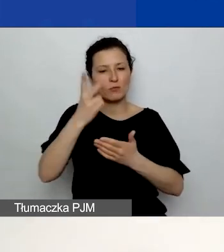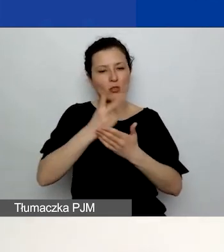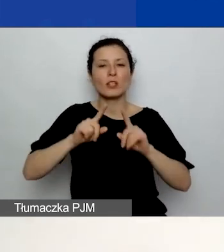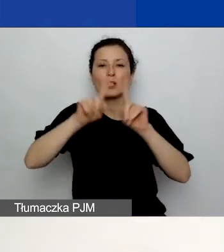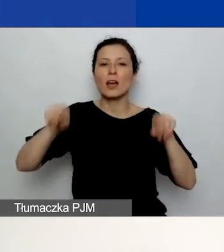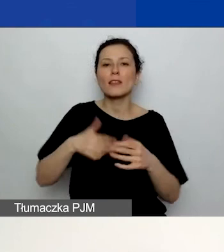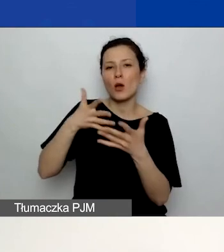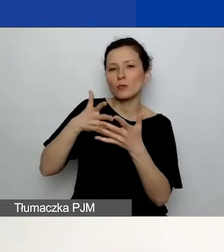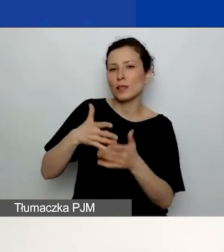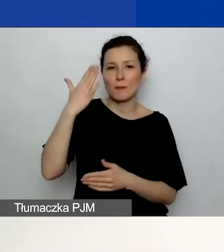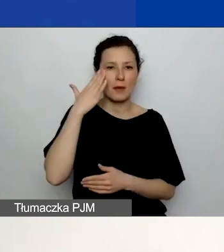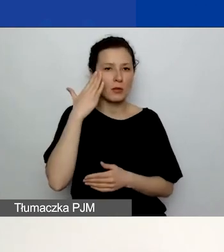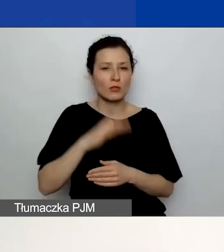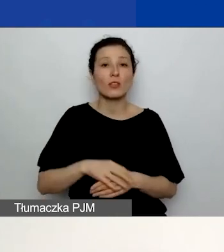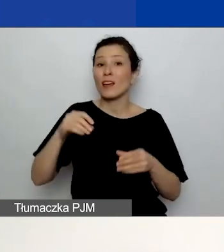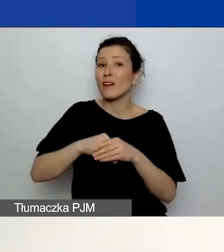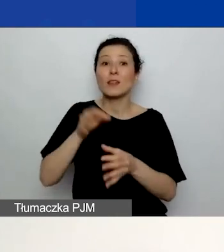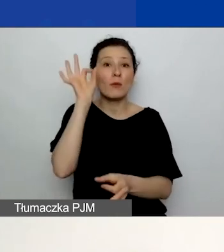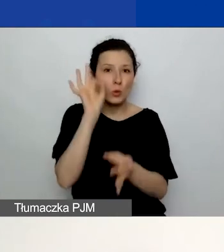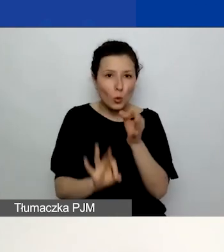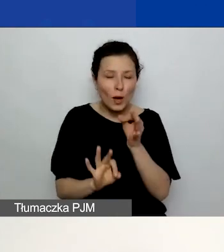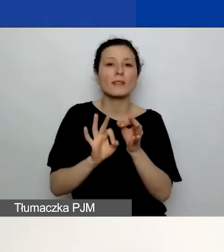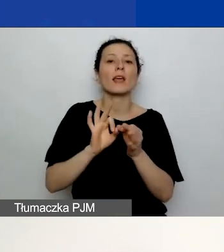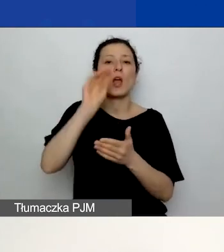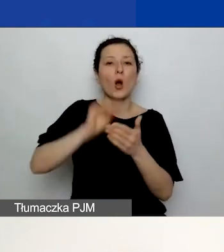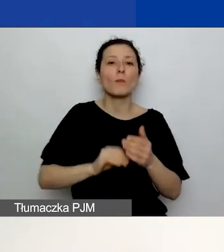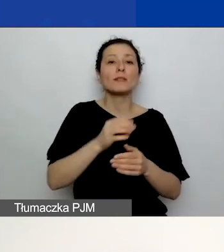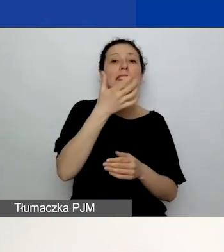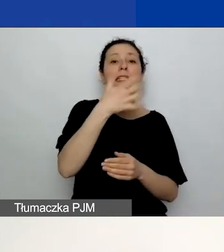Tam macie dokładnie opisane kryteria oceny wraz z punktacją.